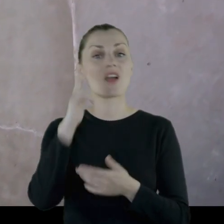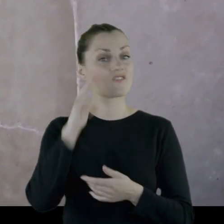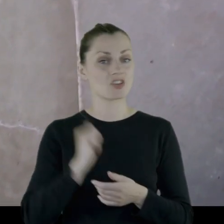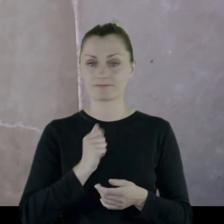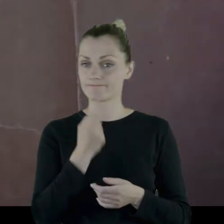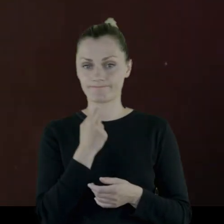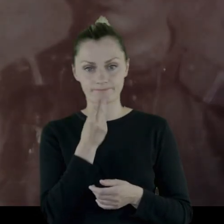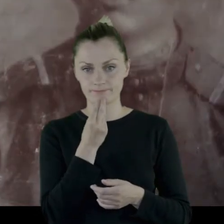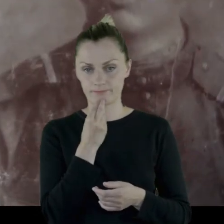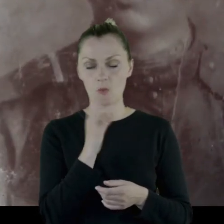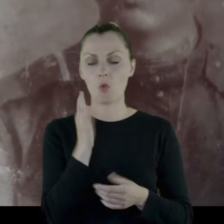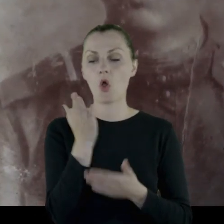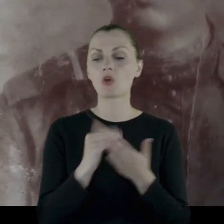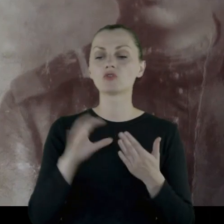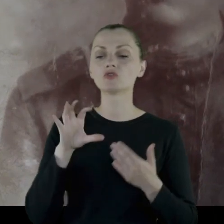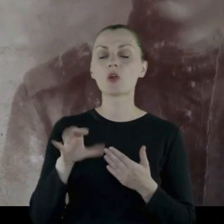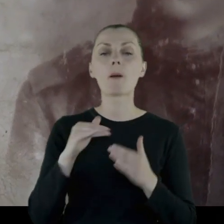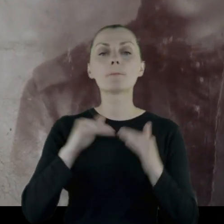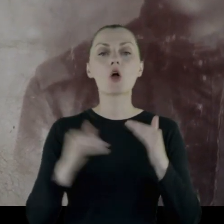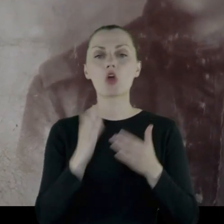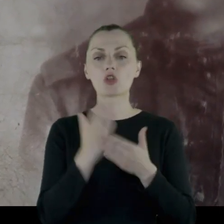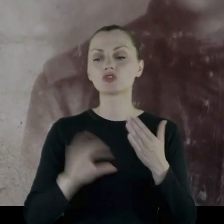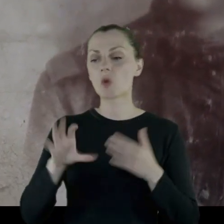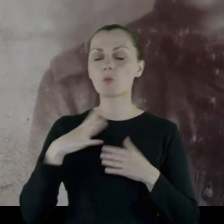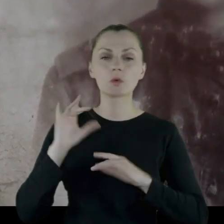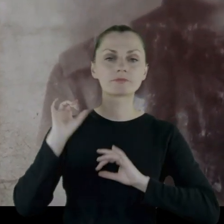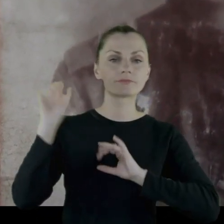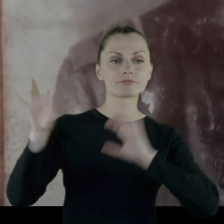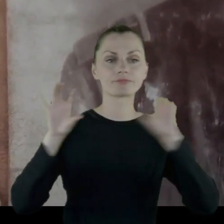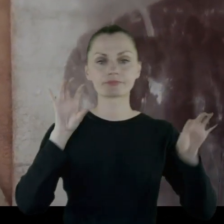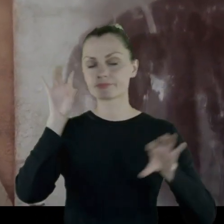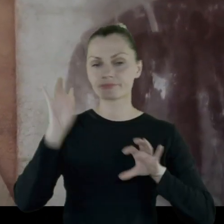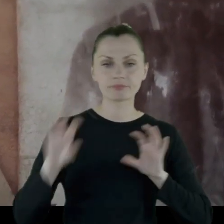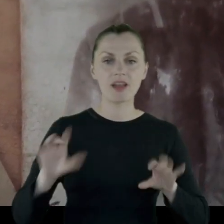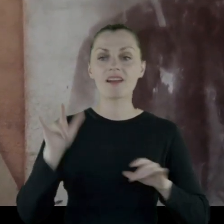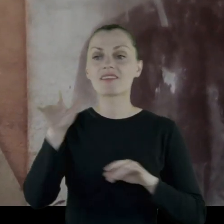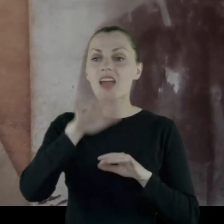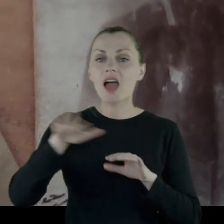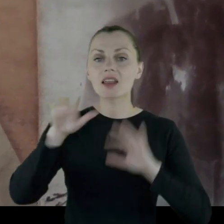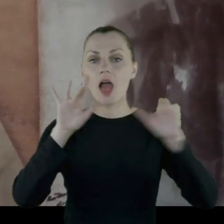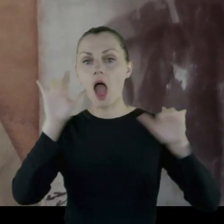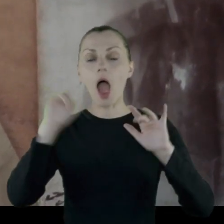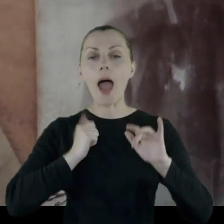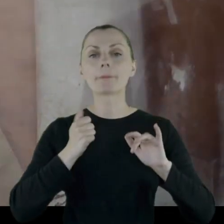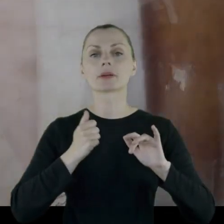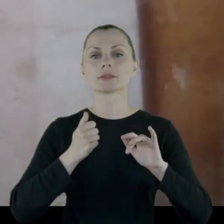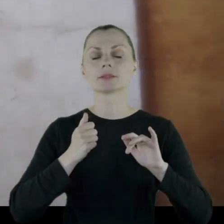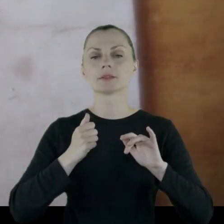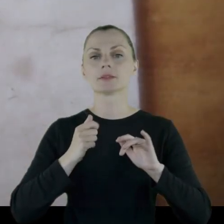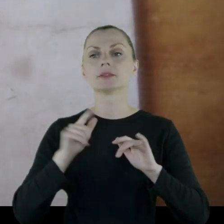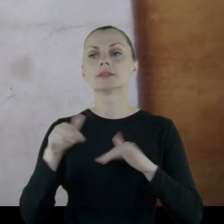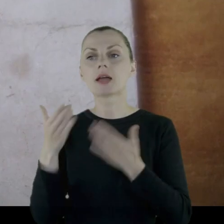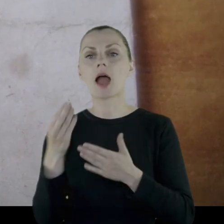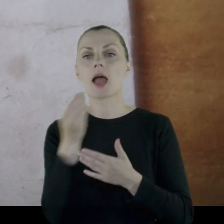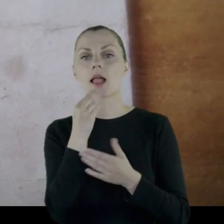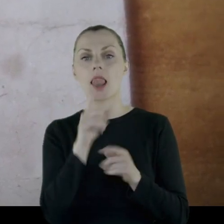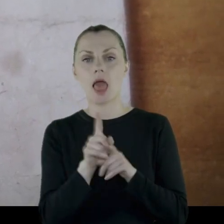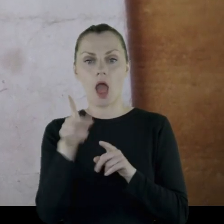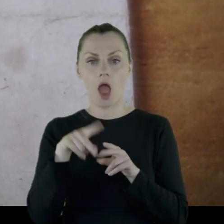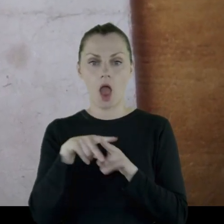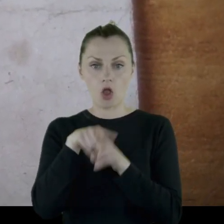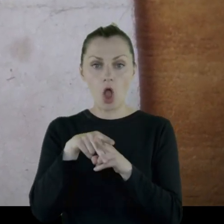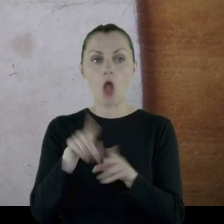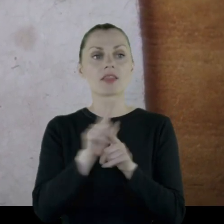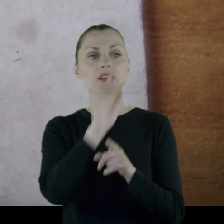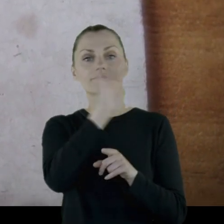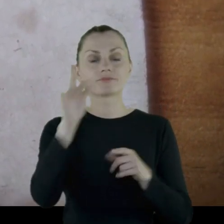ponieważ pododdziały były rozrzucone w terenie, żeby zapewniż paszę dla koni i kwatery po wsiach.